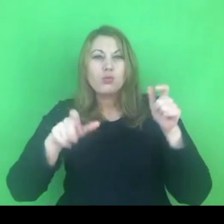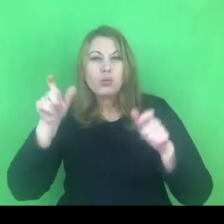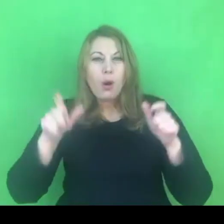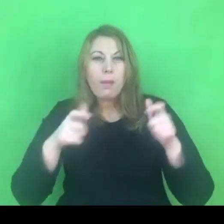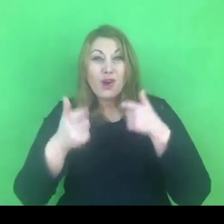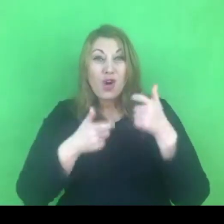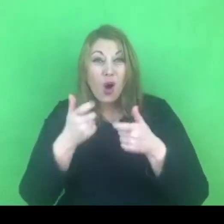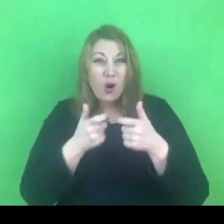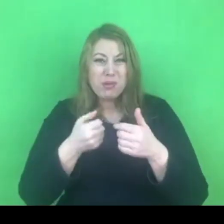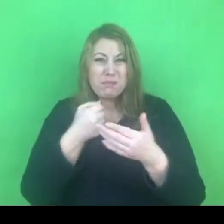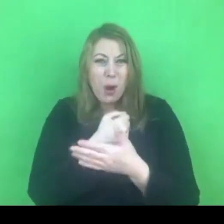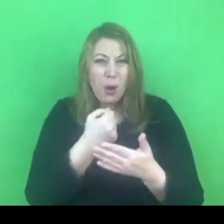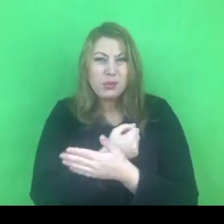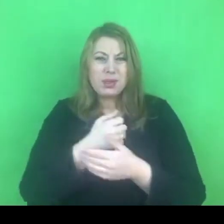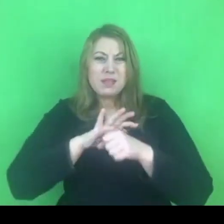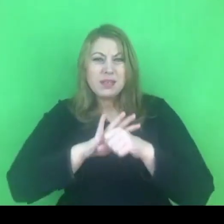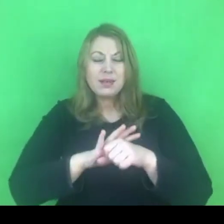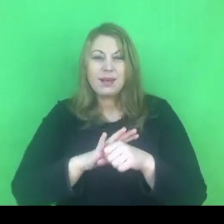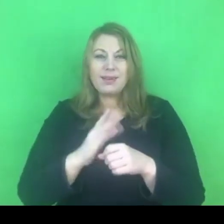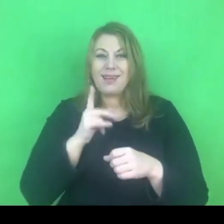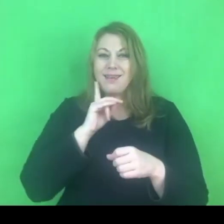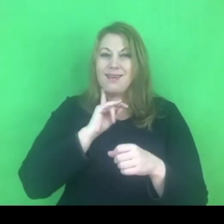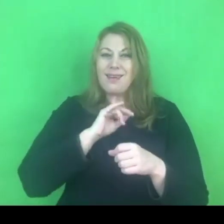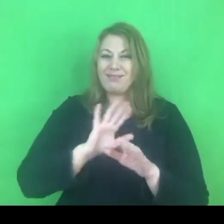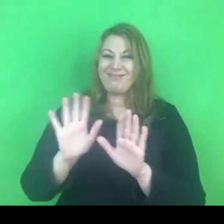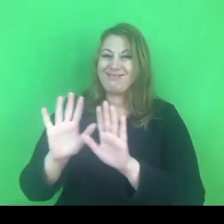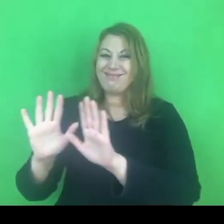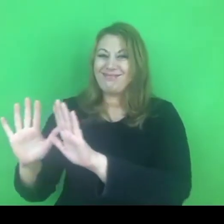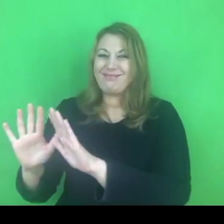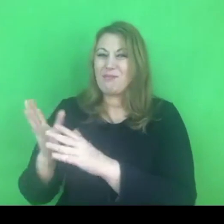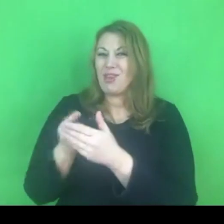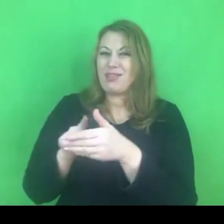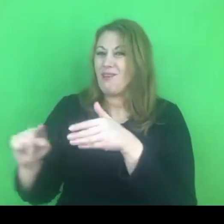Będzie pilnowała, żeby nikt z zewnątrz się nie mógł przedostać.